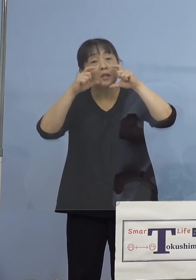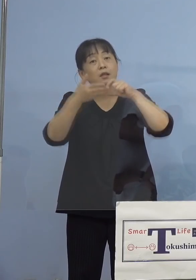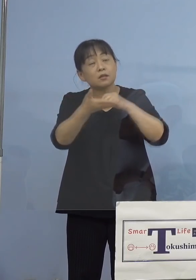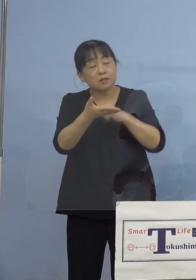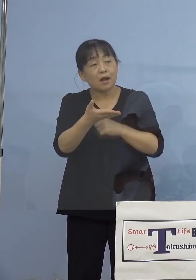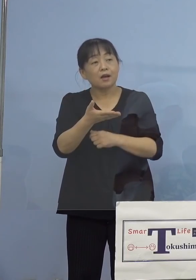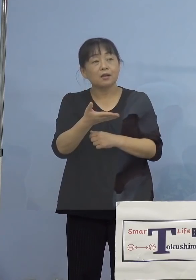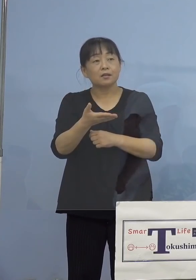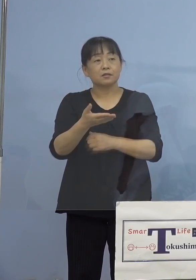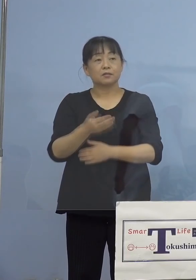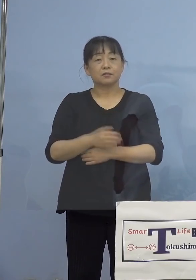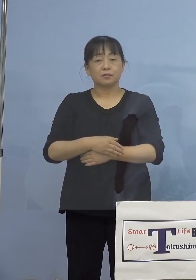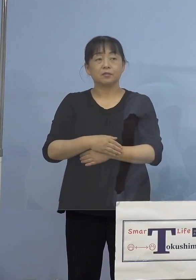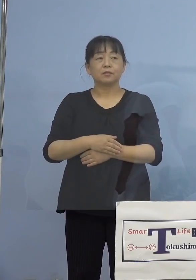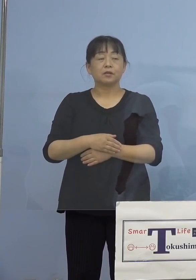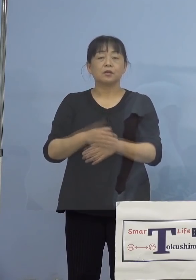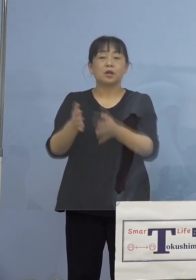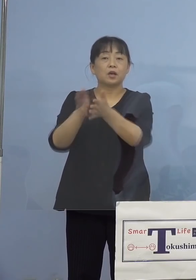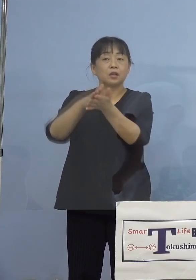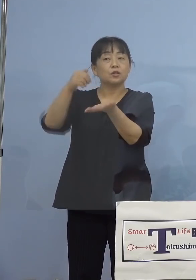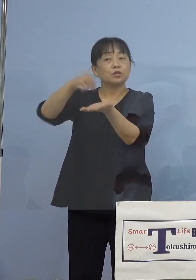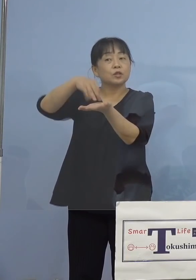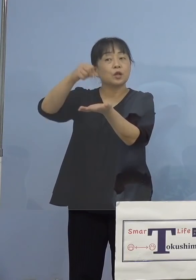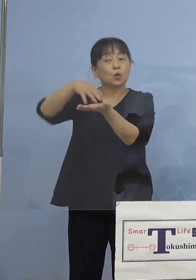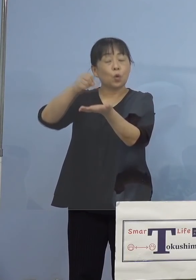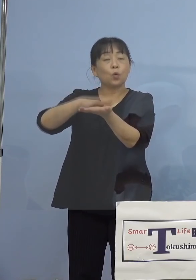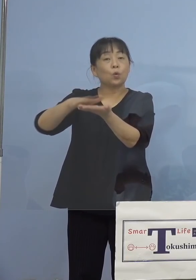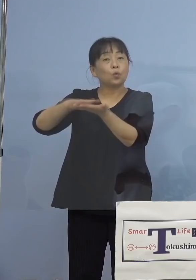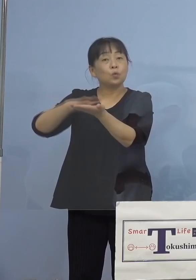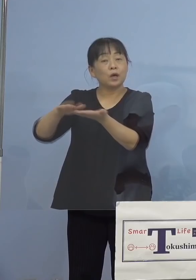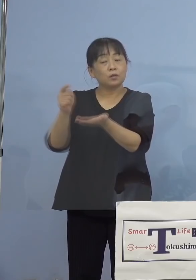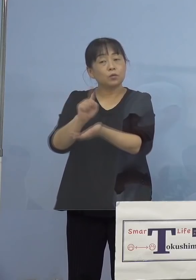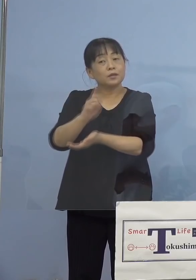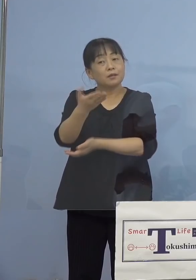消毒の徹底なんかは